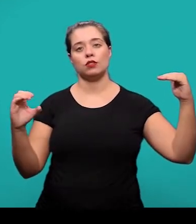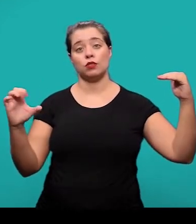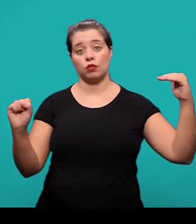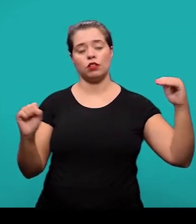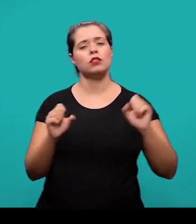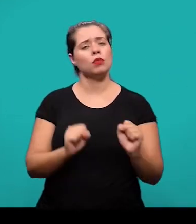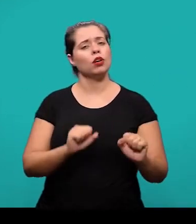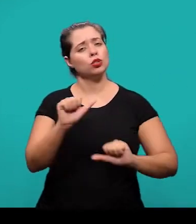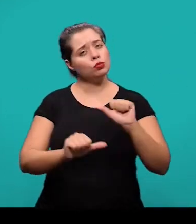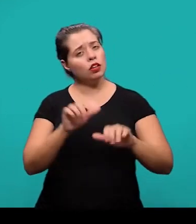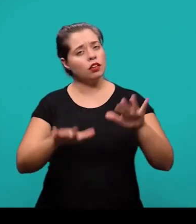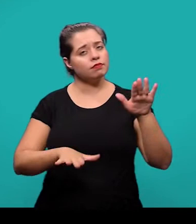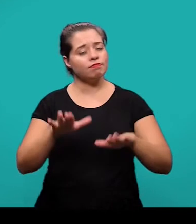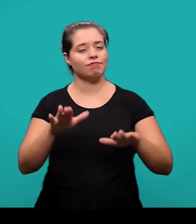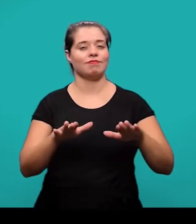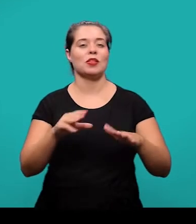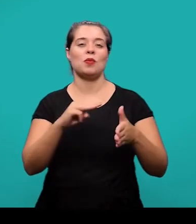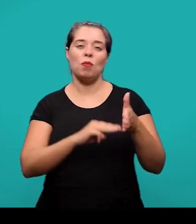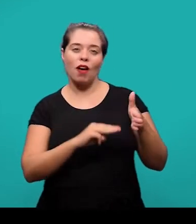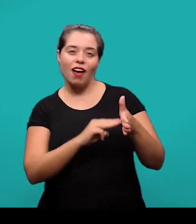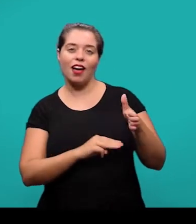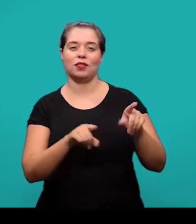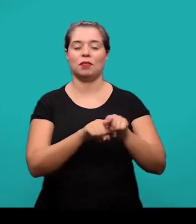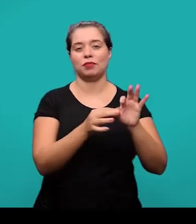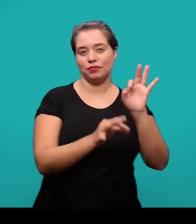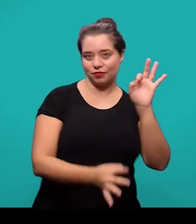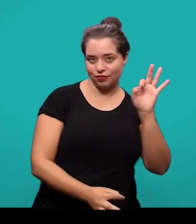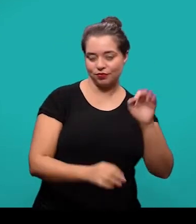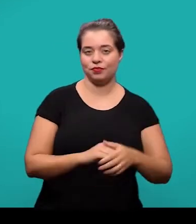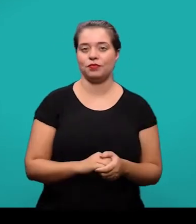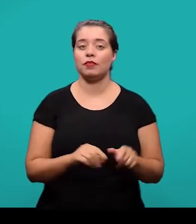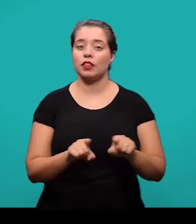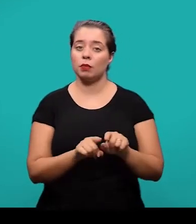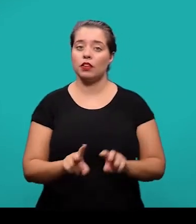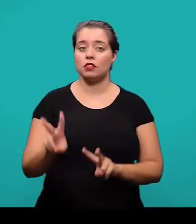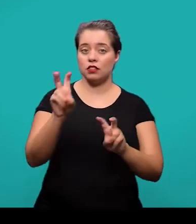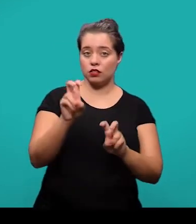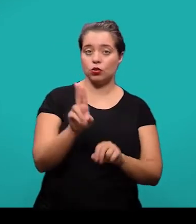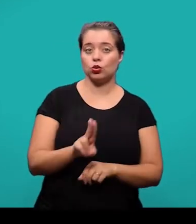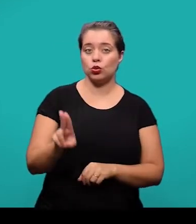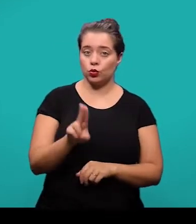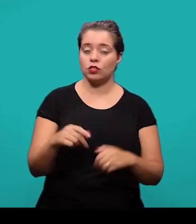E as citações utilizadas no desenvolvimento devem obedecer as recomendações da NBR 10520.